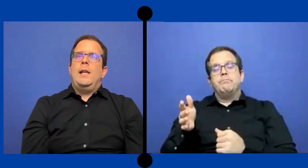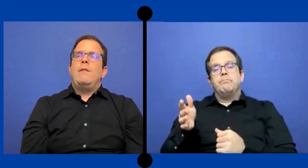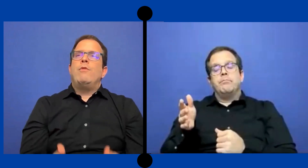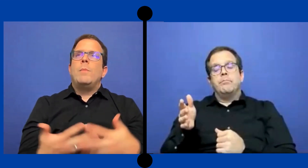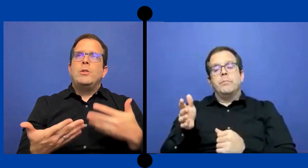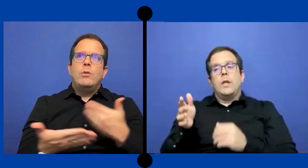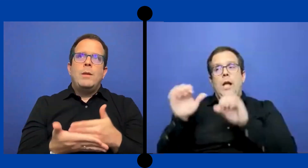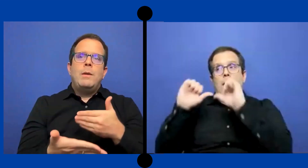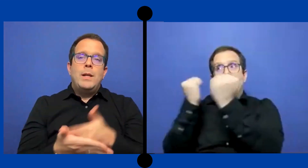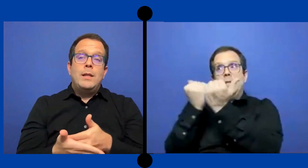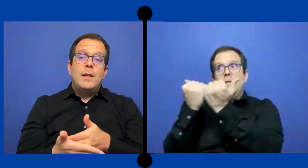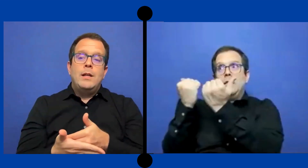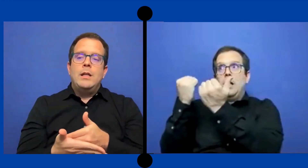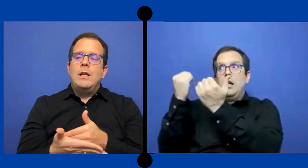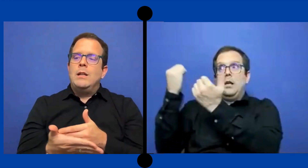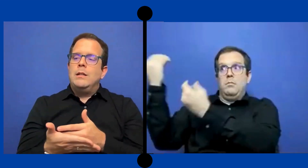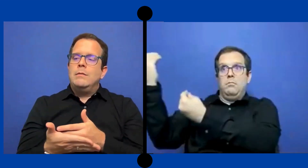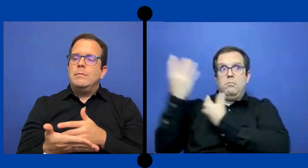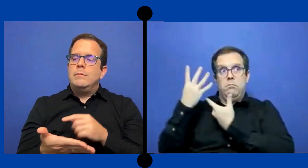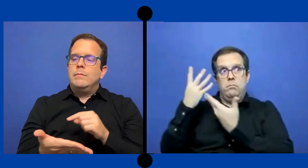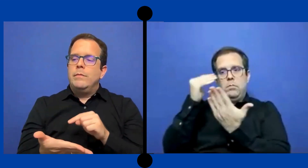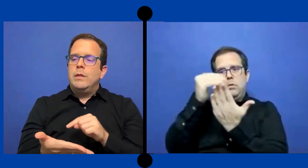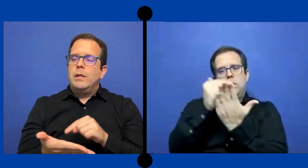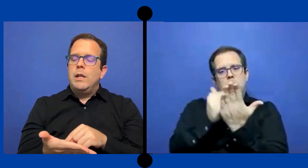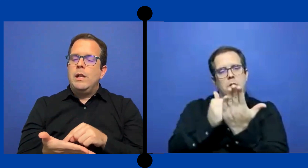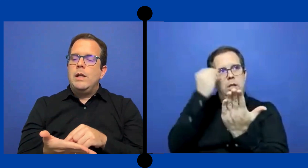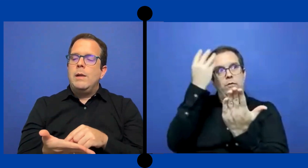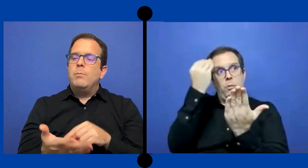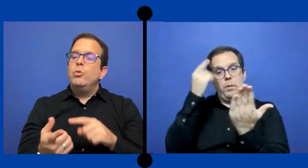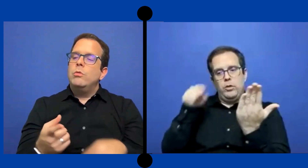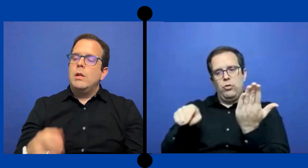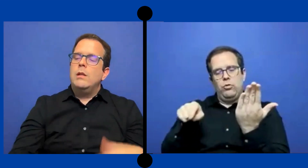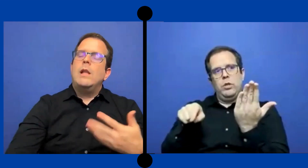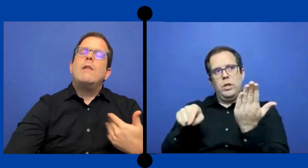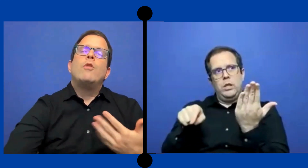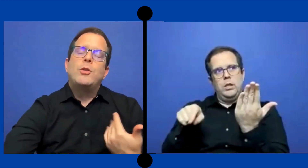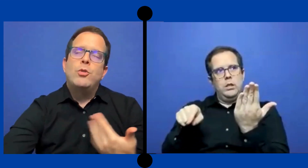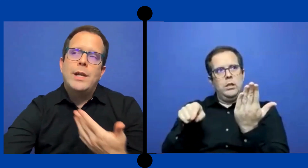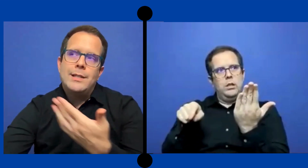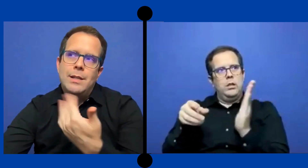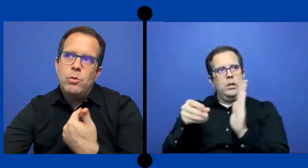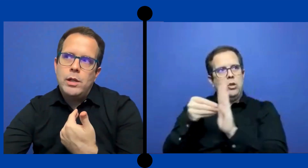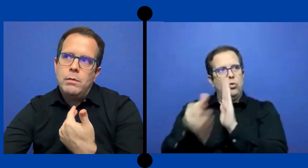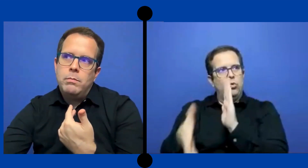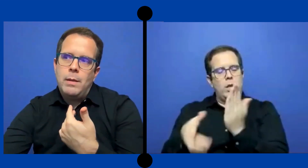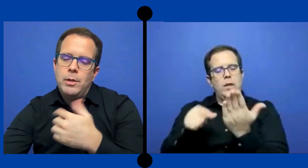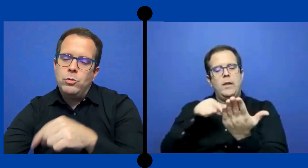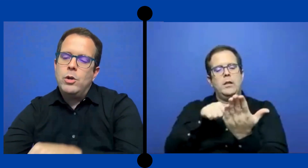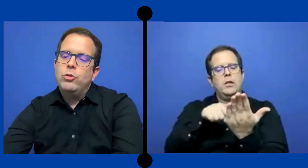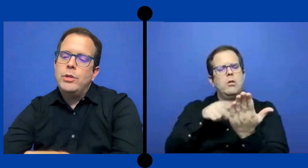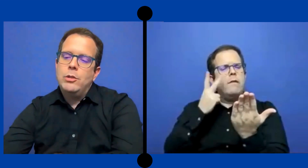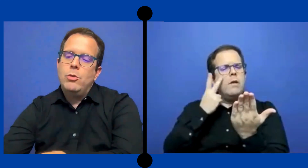en la información que me brindan en el punto de la información que recibo de la persona ...